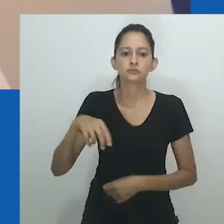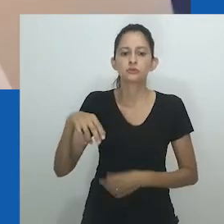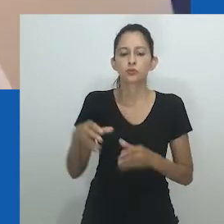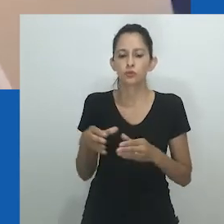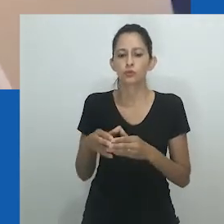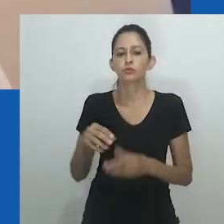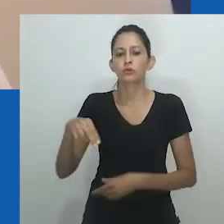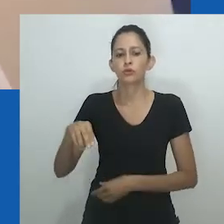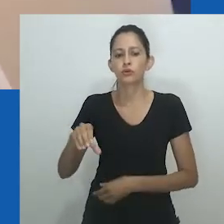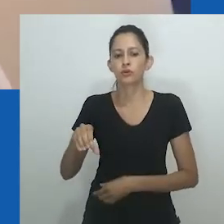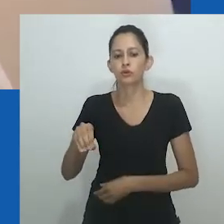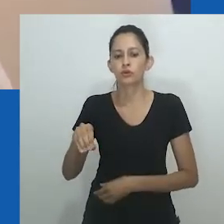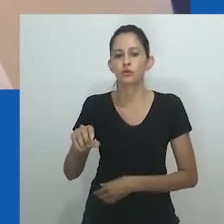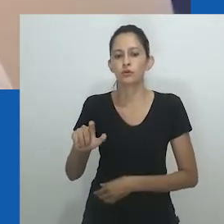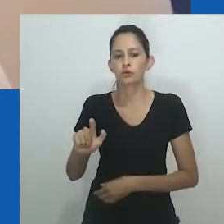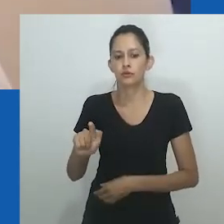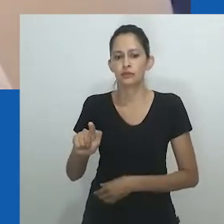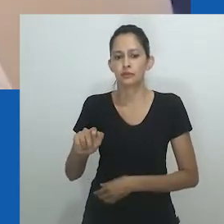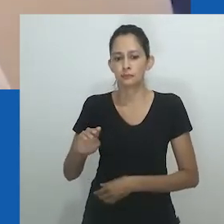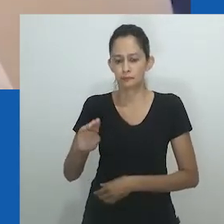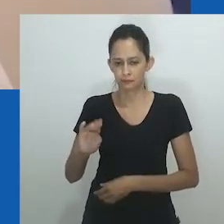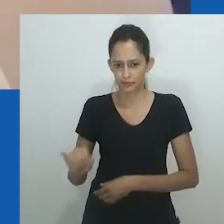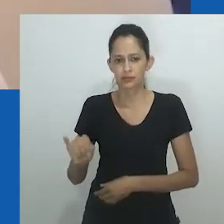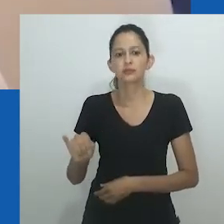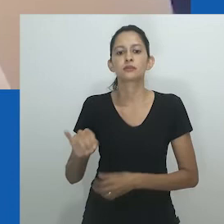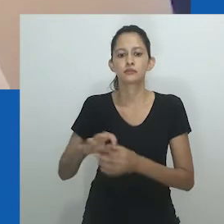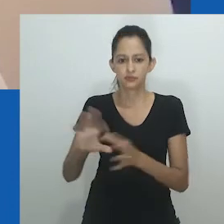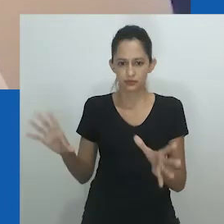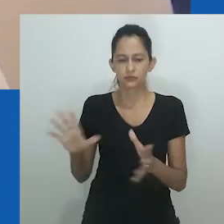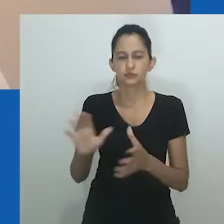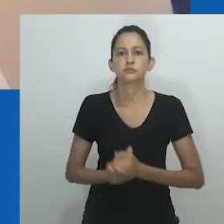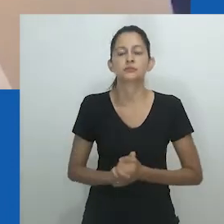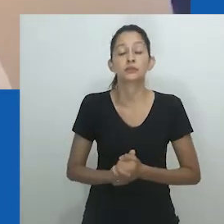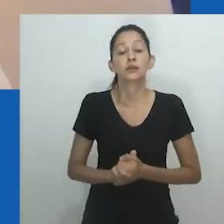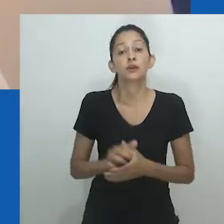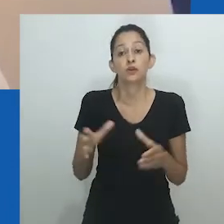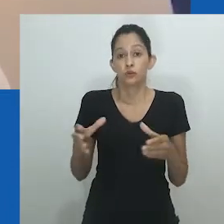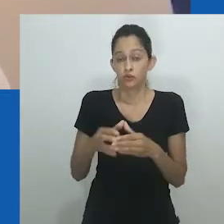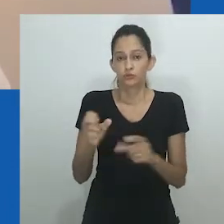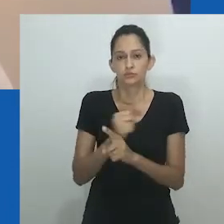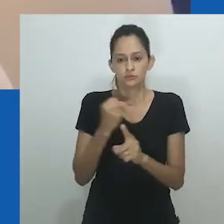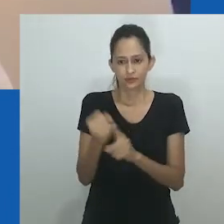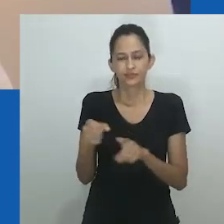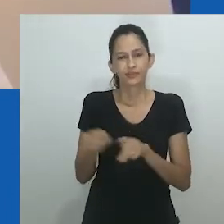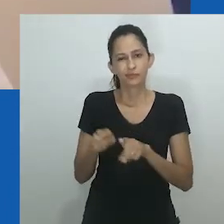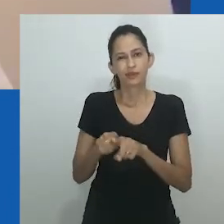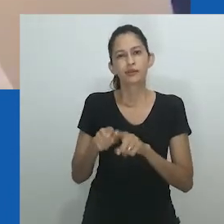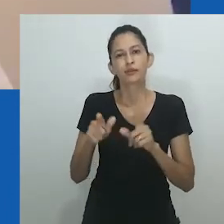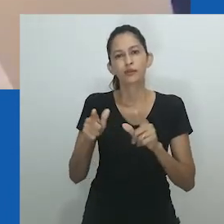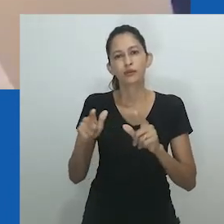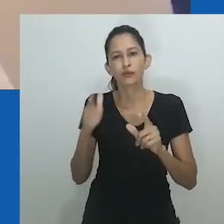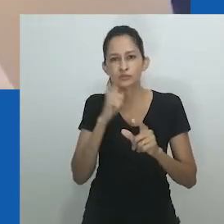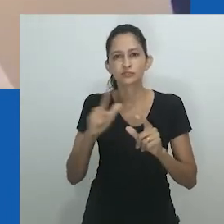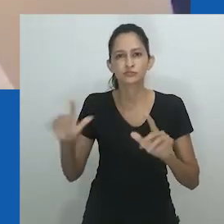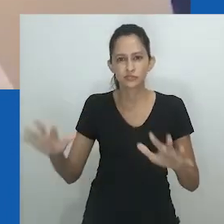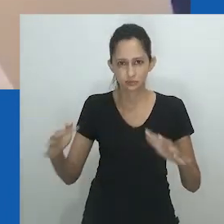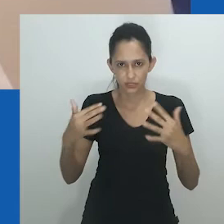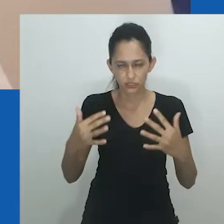O que pode ser visto como uma “guerra de gênero” caracterizou o período pós-independência na sociedade Ndobi.